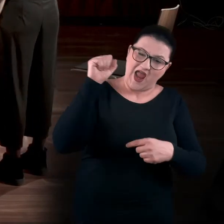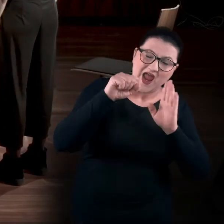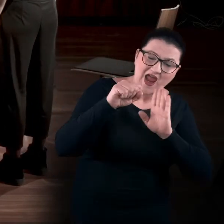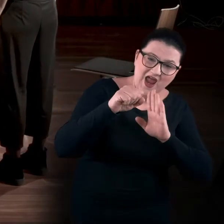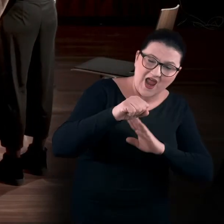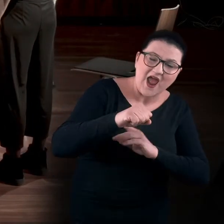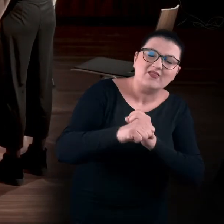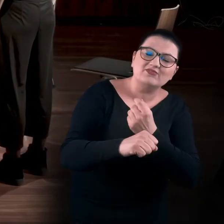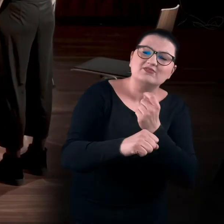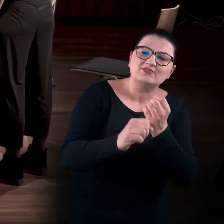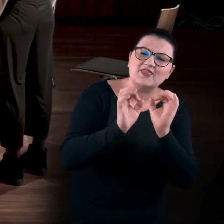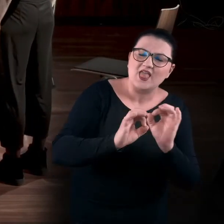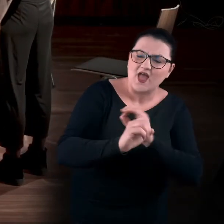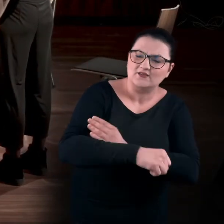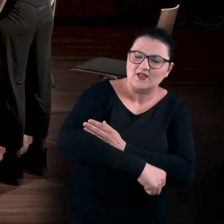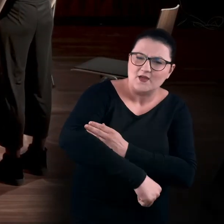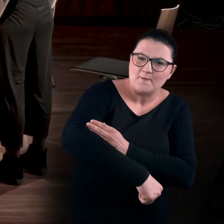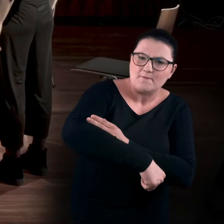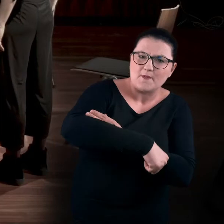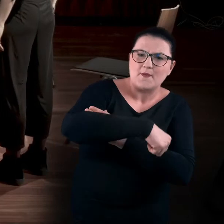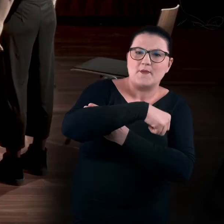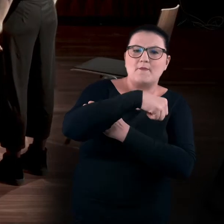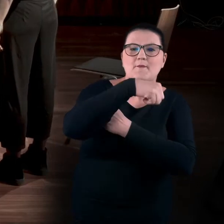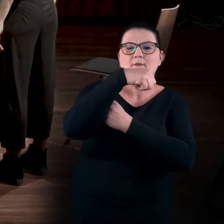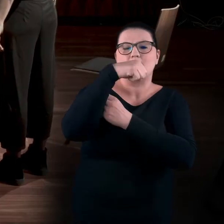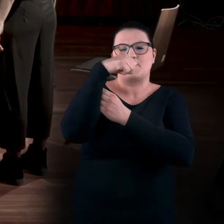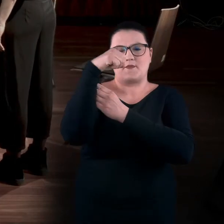I teraz delikatnie prostujemy kręgosłup, tak jakbyśmy rozwijali ślimaka.